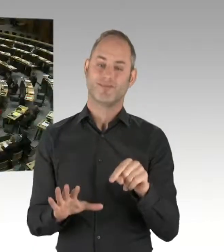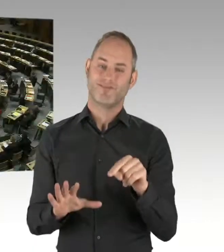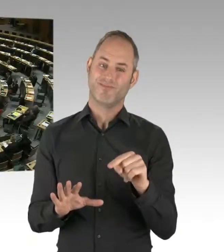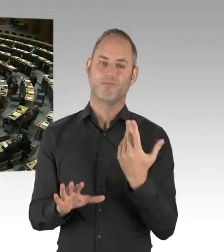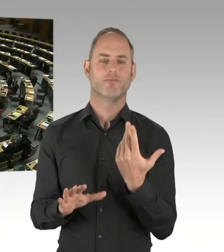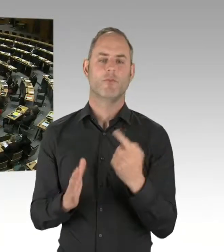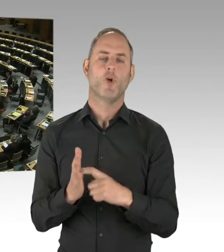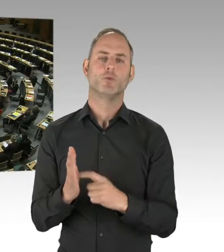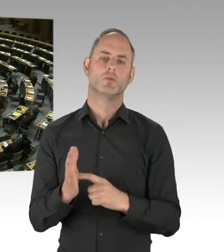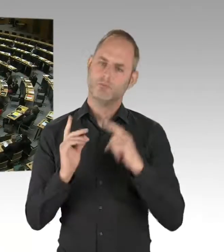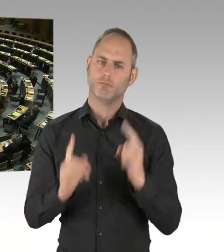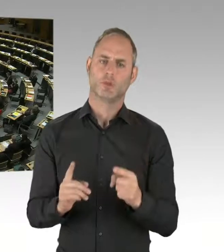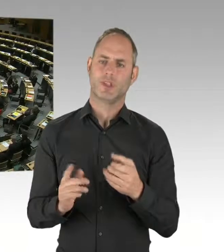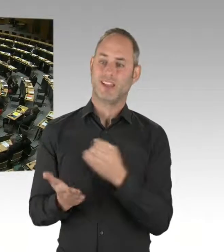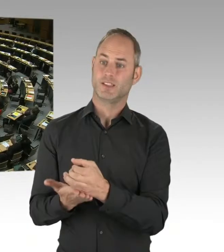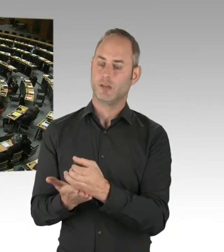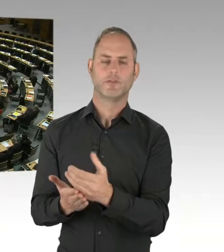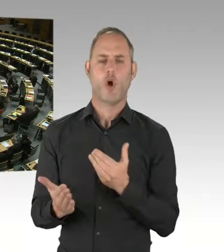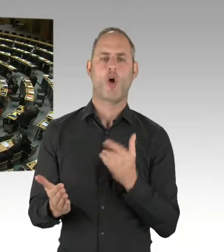damit ist die Fragestunde für heute beendet.